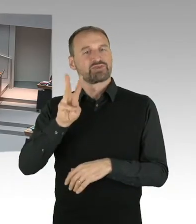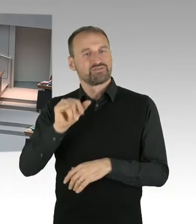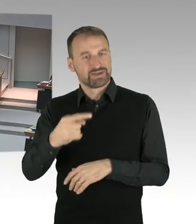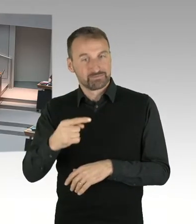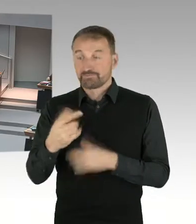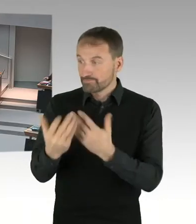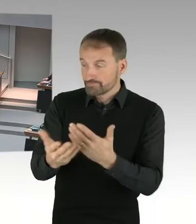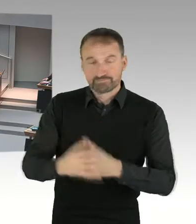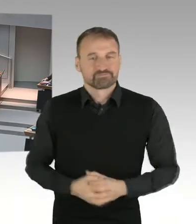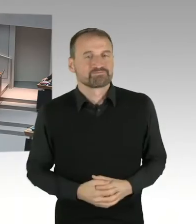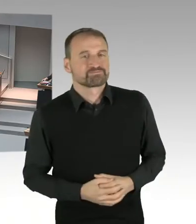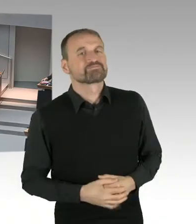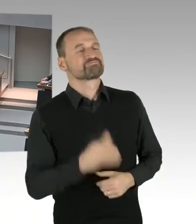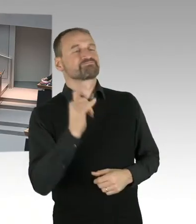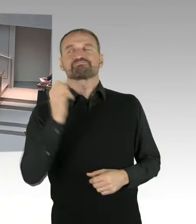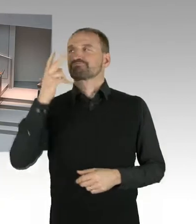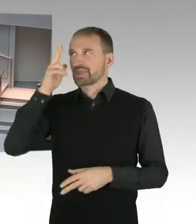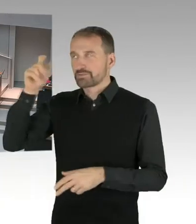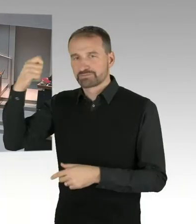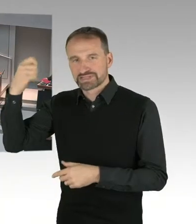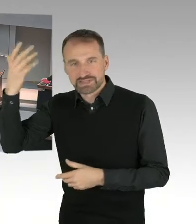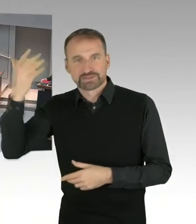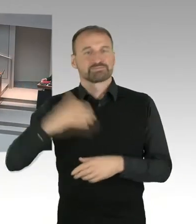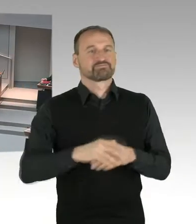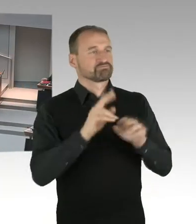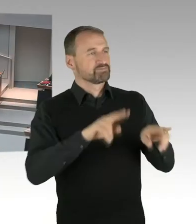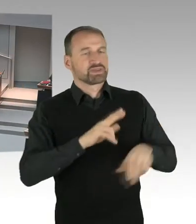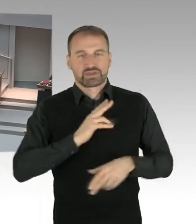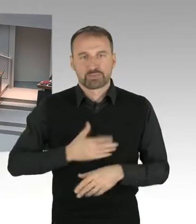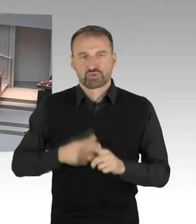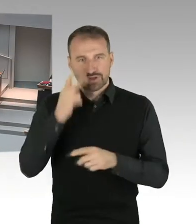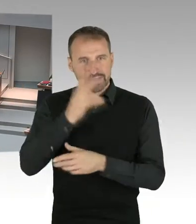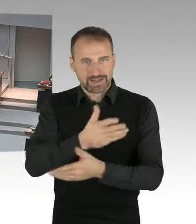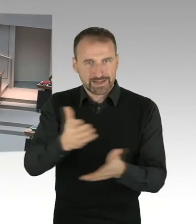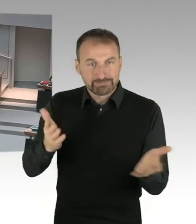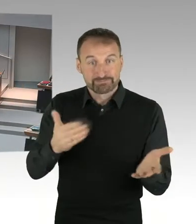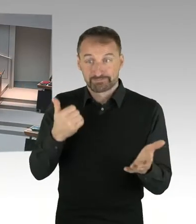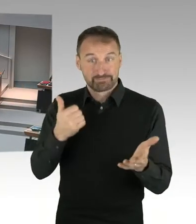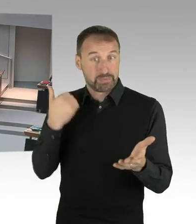frage ich den Senat, welche der Voraussetzungen, zum Beispiel der Umgang mit den 24 Wohnungen